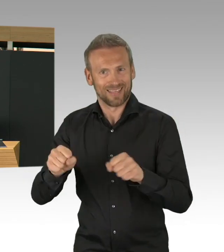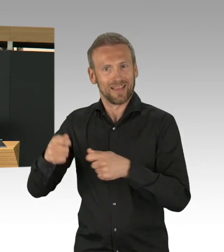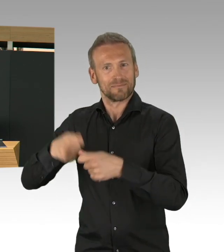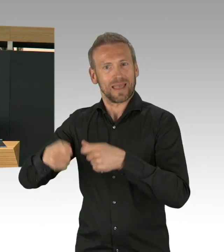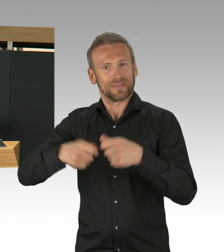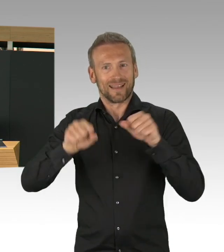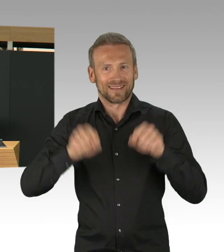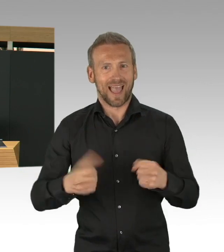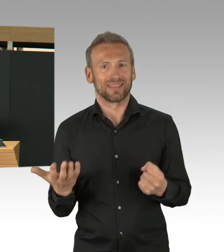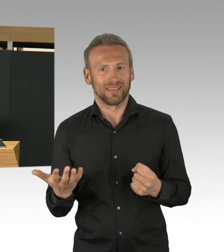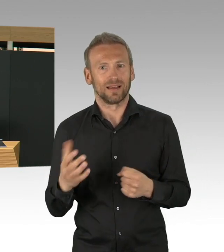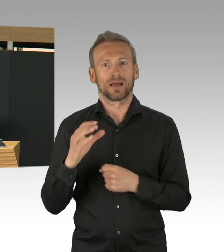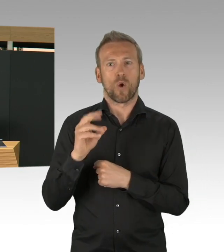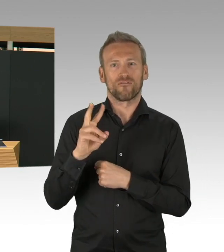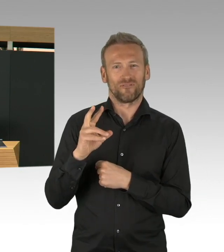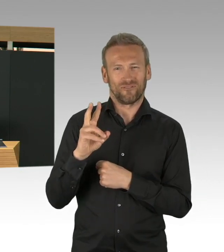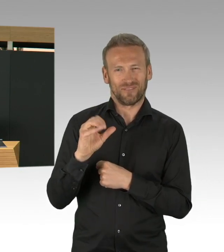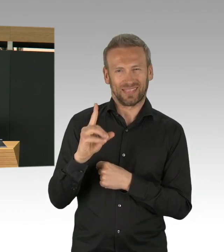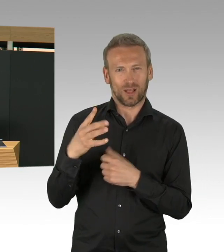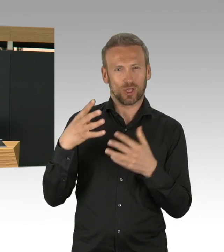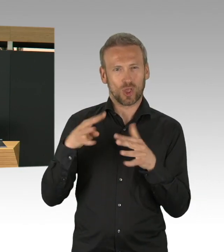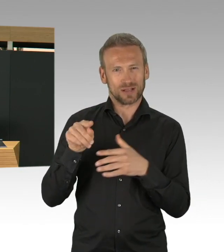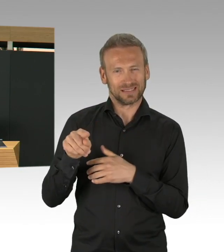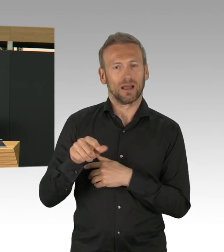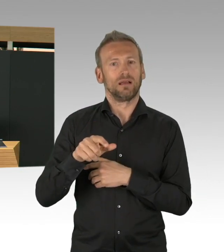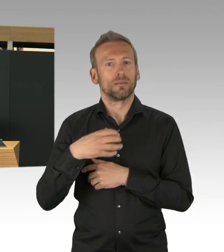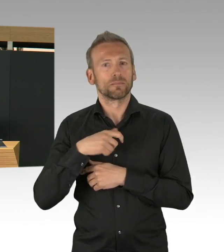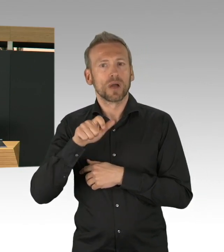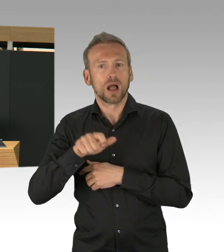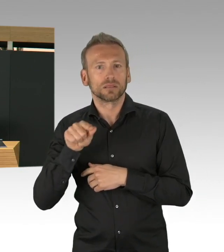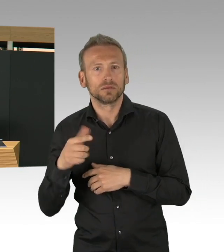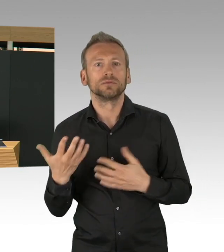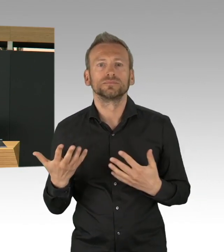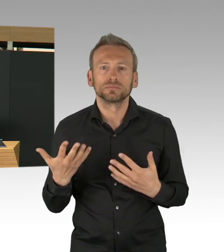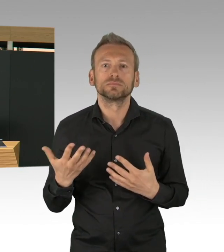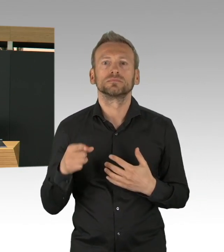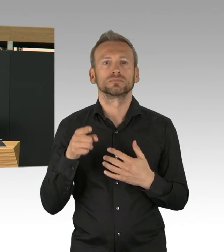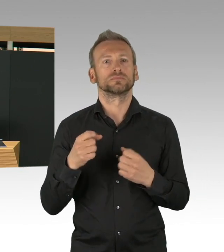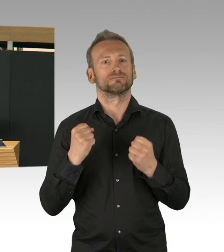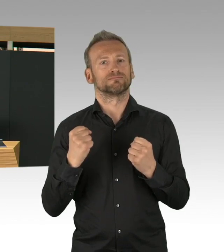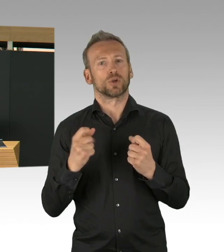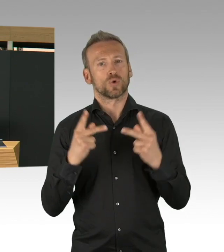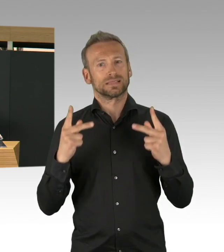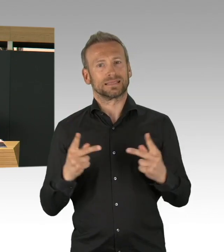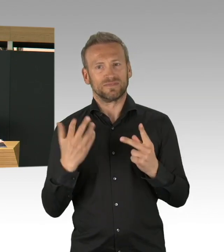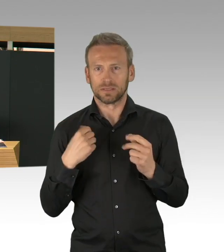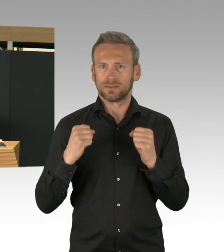von Beatmungsgeräten, wir haben für 700 Beatmungsgeräte die Kostenübernahme unterschrieben, das ist auch eine sehr gute Nachricht,